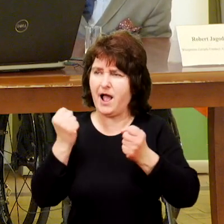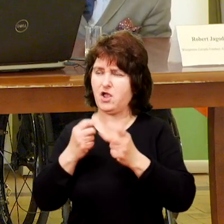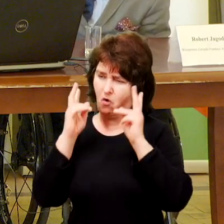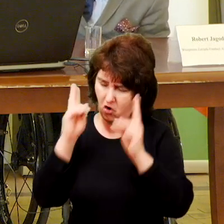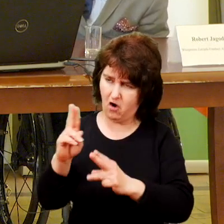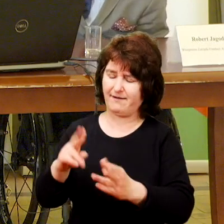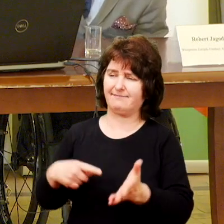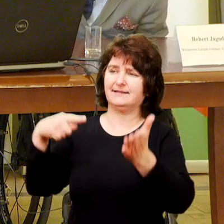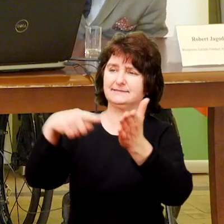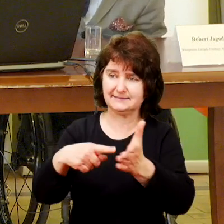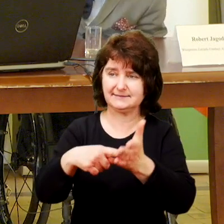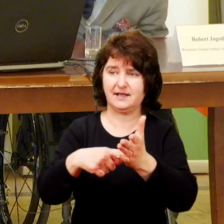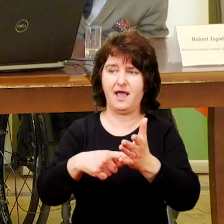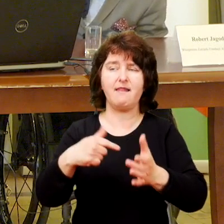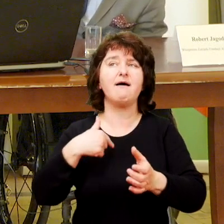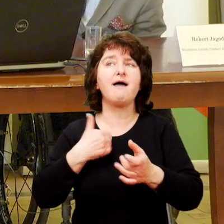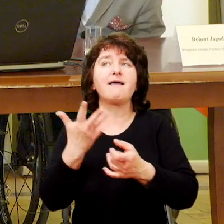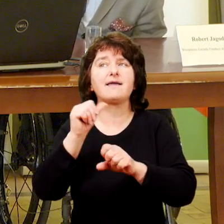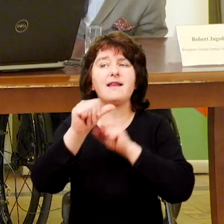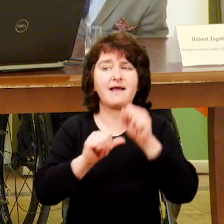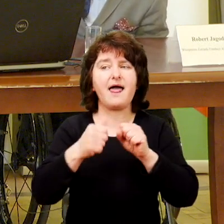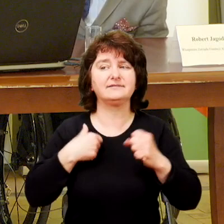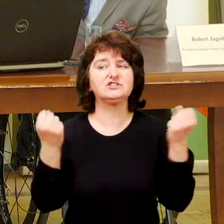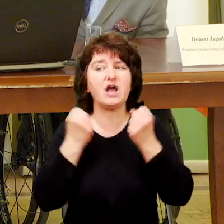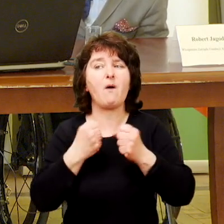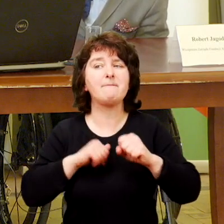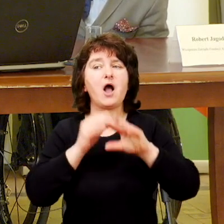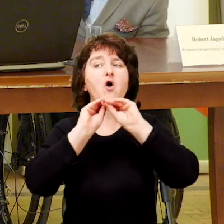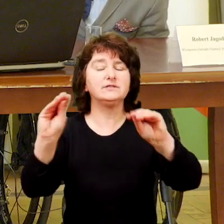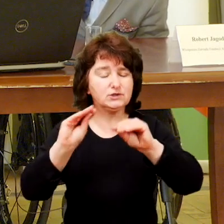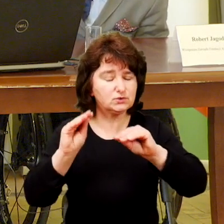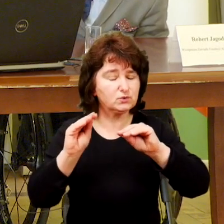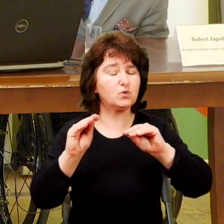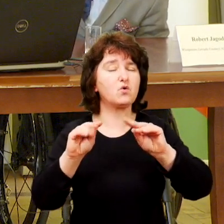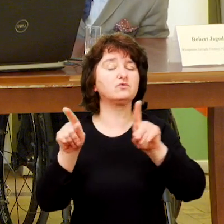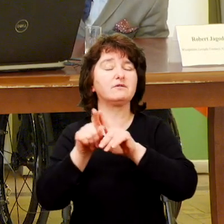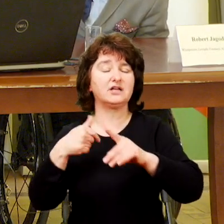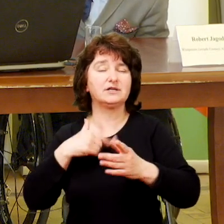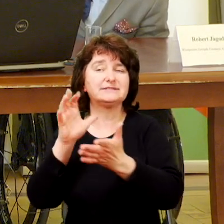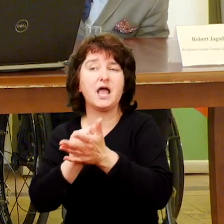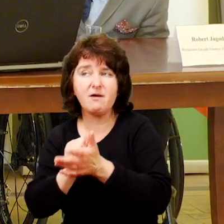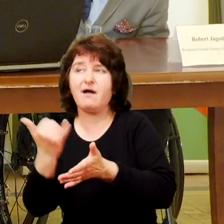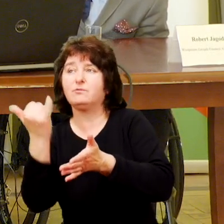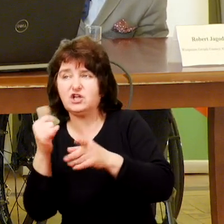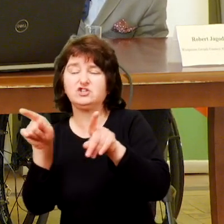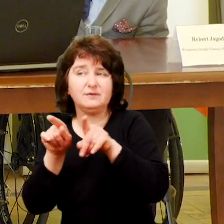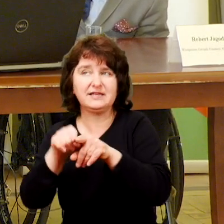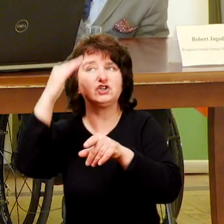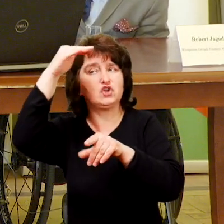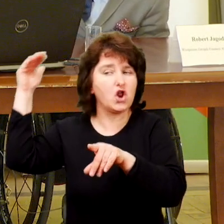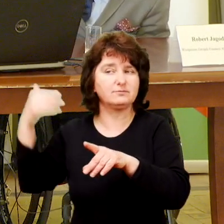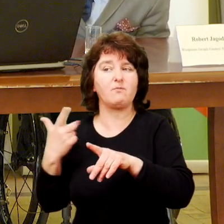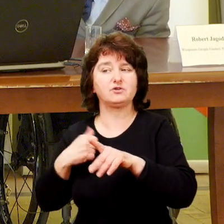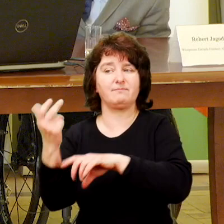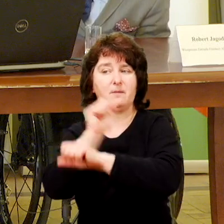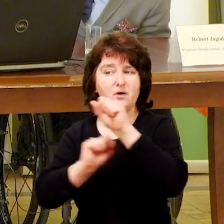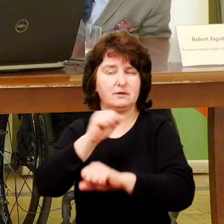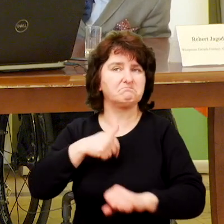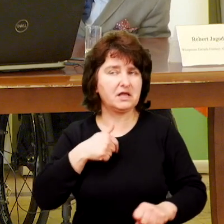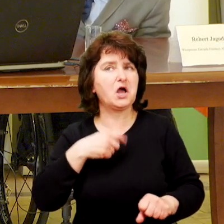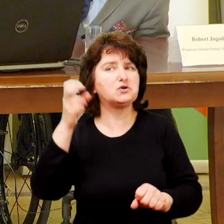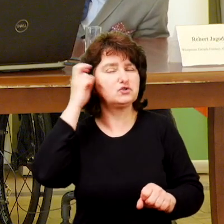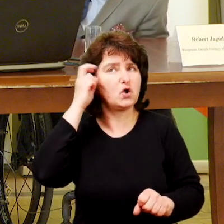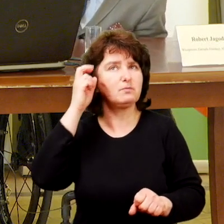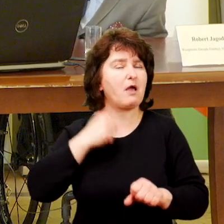Pamiętam też, gdy po kilku latach mojego działania jako instruktor i osoba zajmująca się i dziećmi i dorosłymi osobami z niepełnosprawnością, to zrozumiałem, że czasami pułapką jest to,